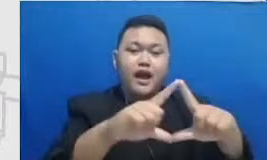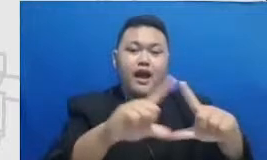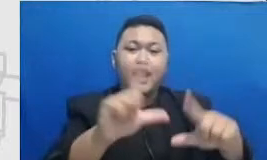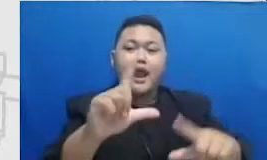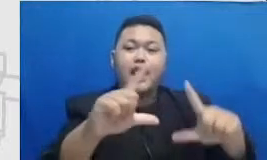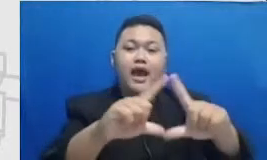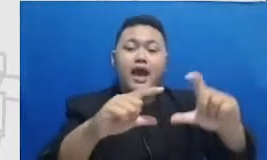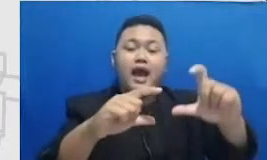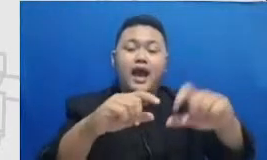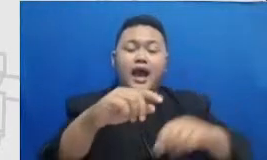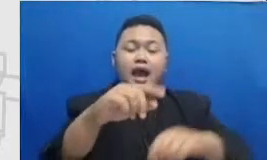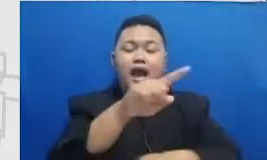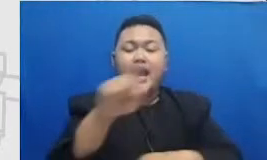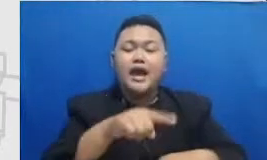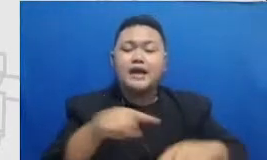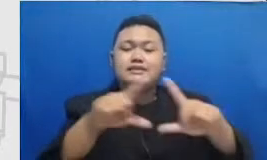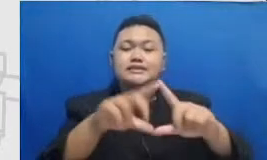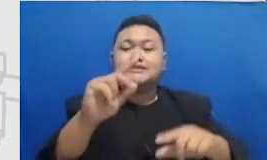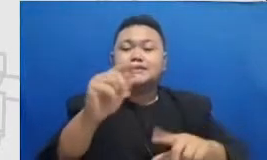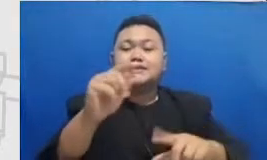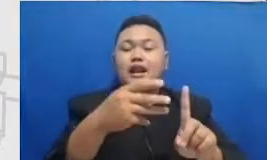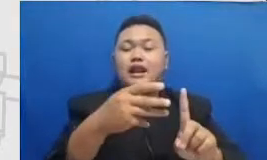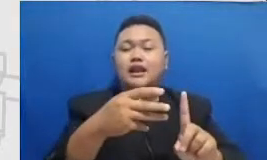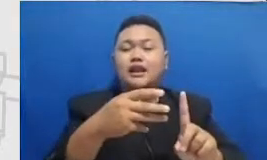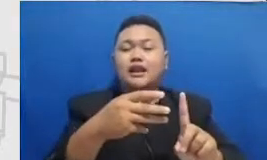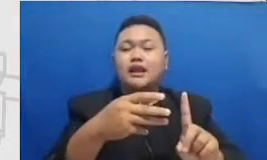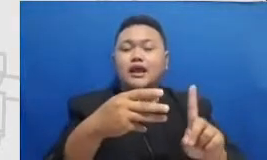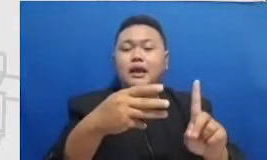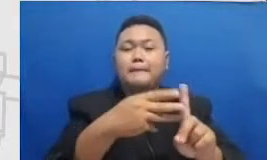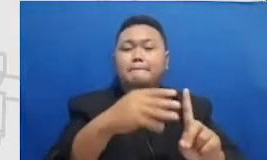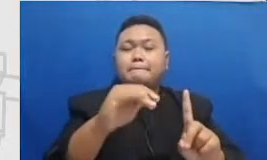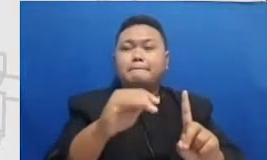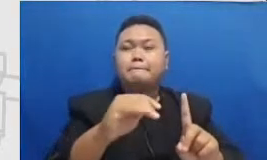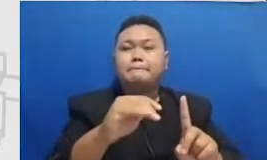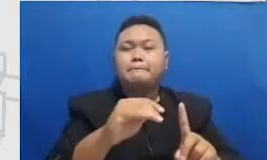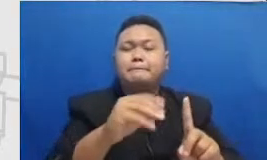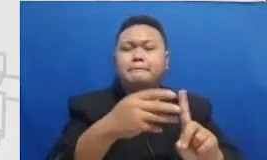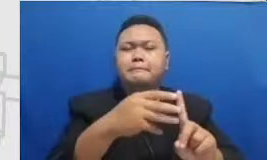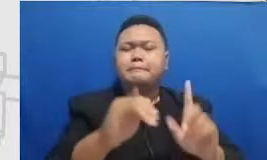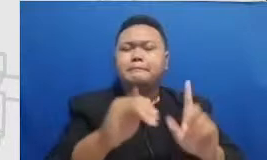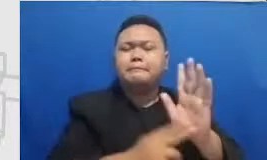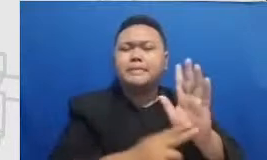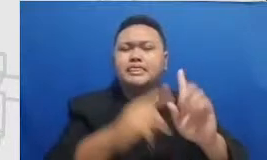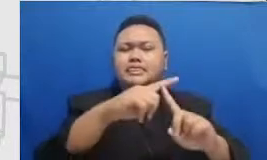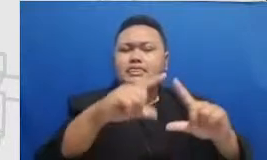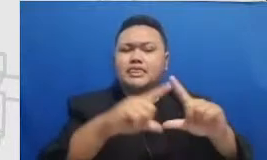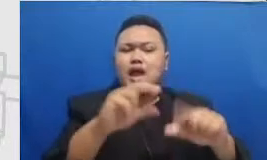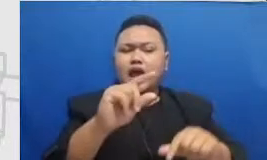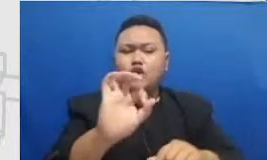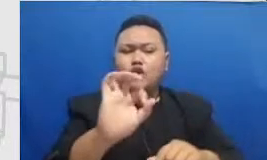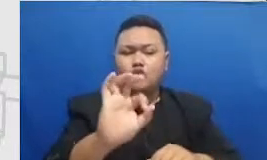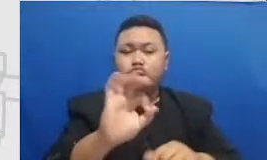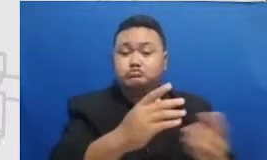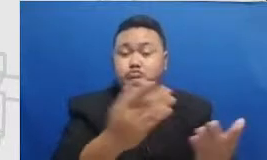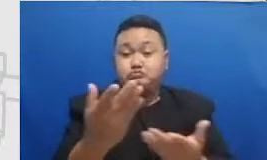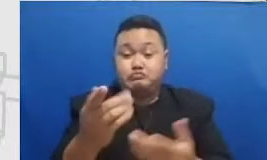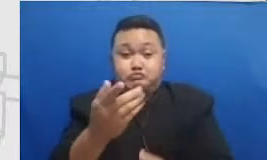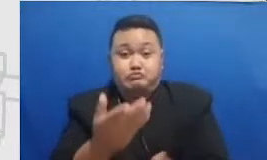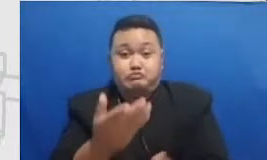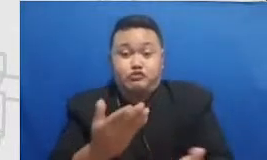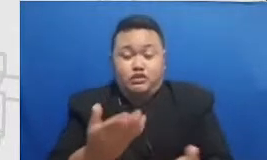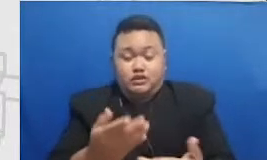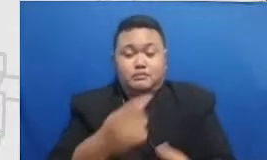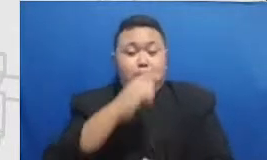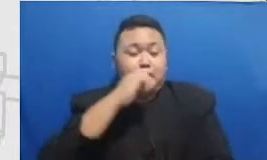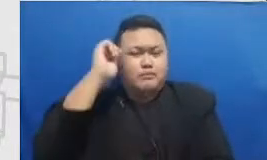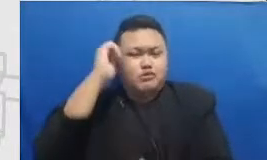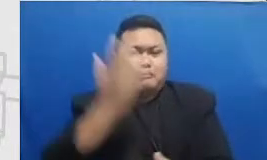cutnya kalau bapak dan ibu sedang melihat layar kemudian mau di scan menggunakan smartphone dapat